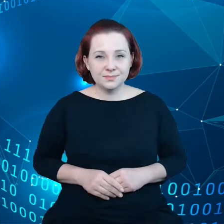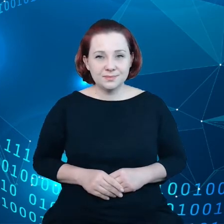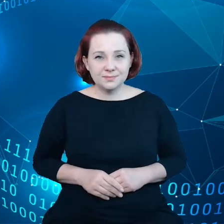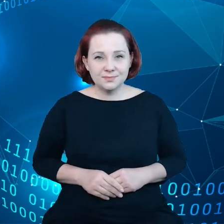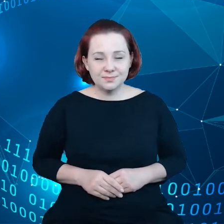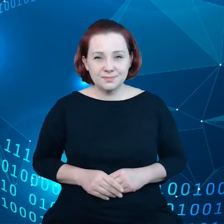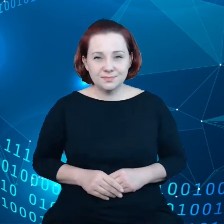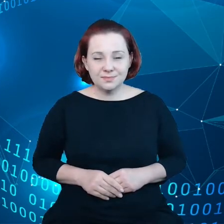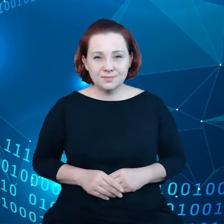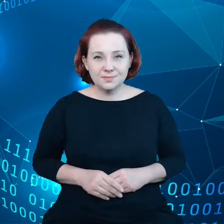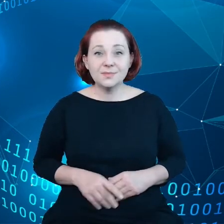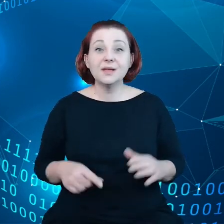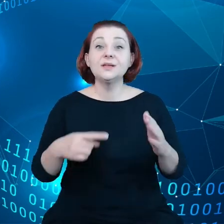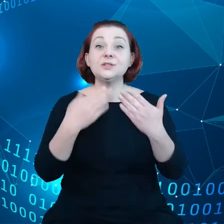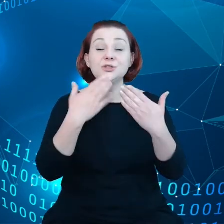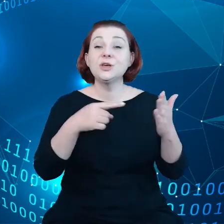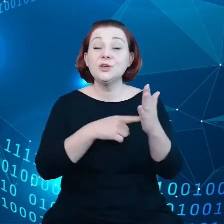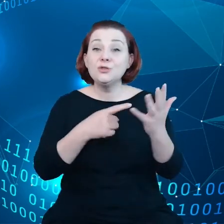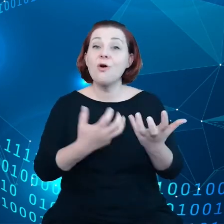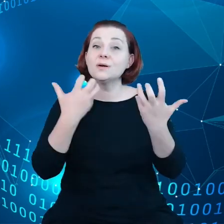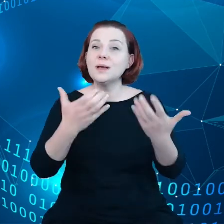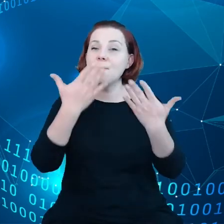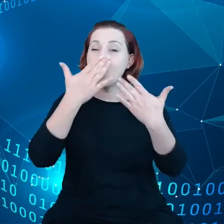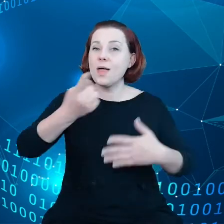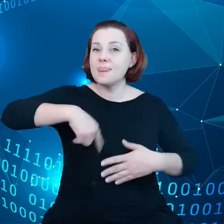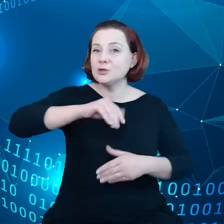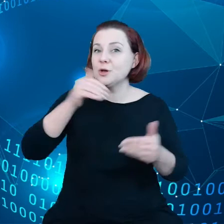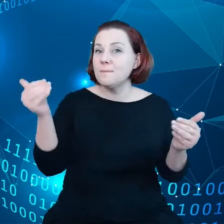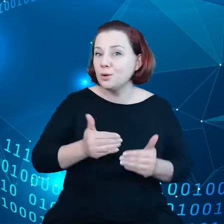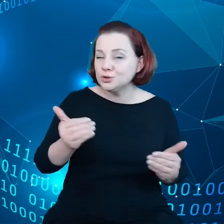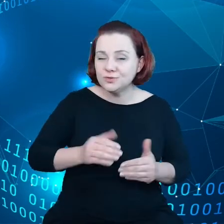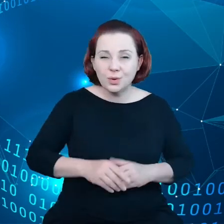chcielibyśmy uwolnić potencjał mając, do dyspozycji